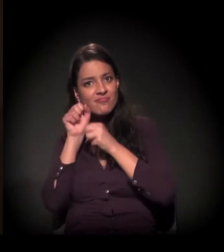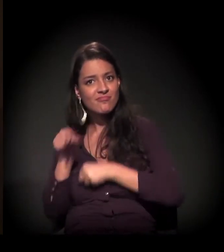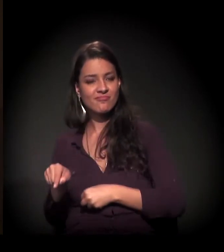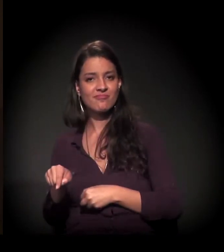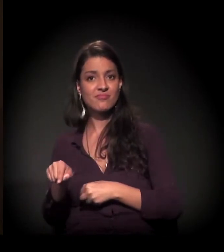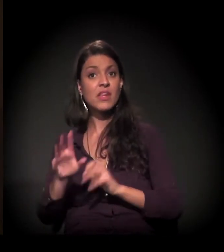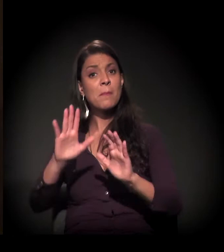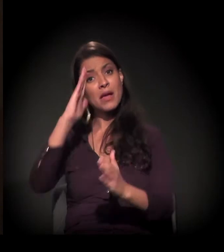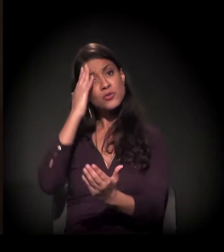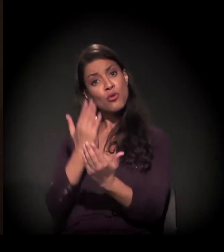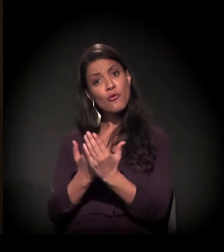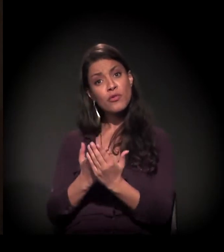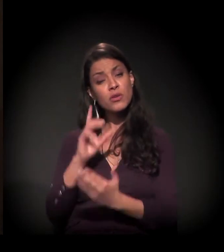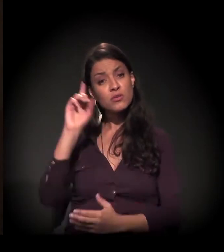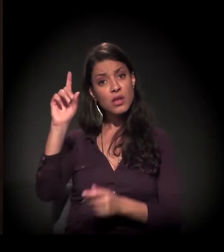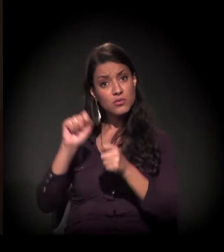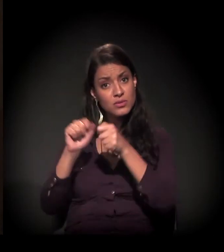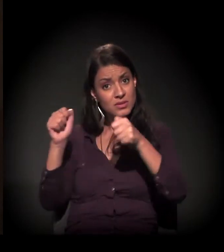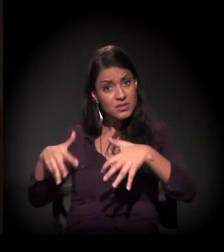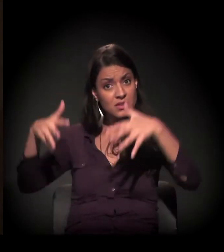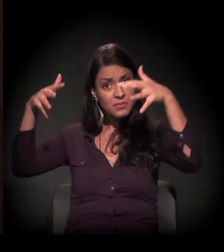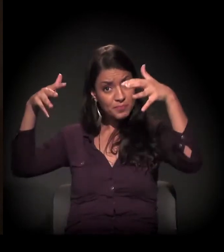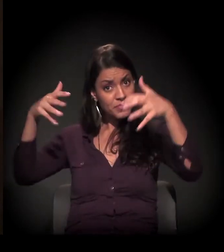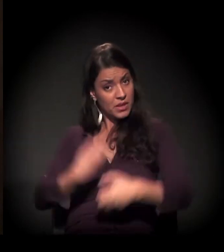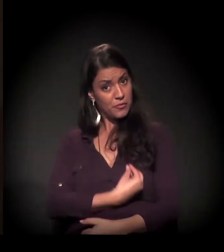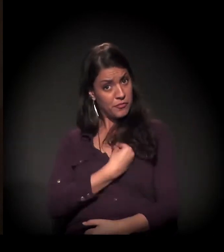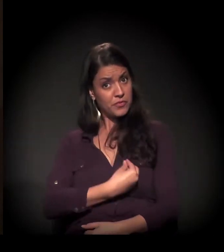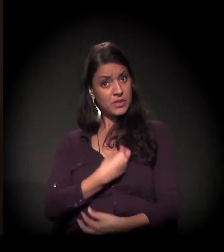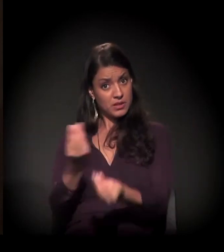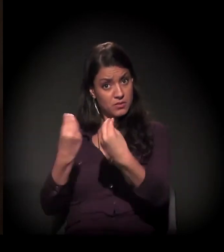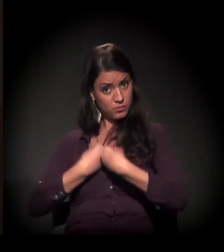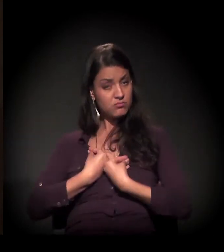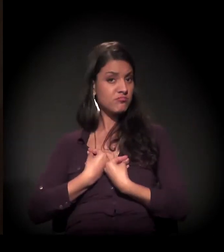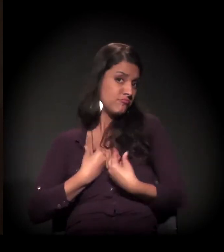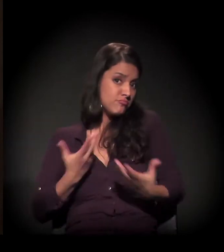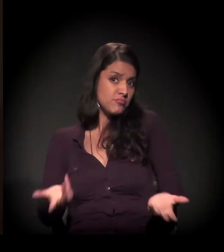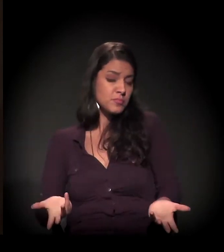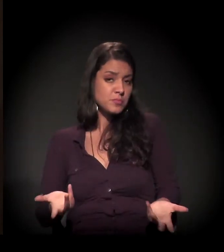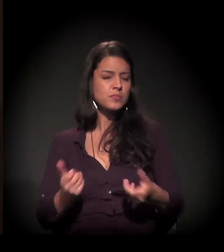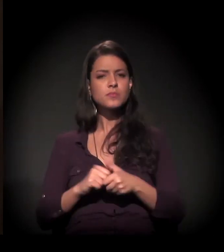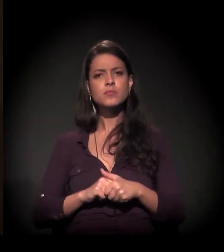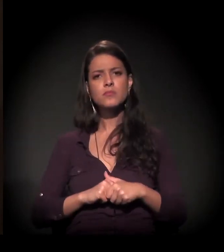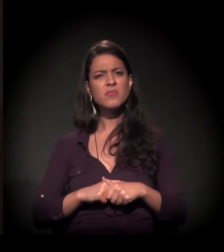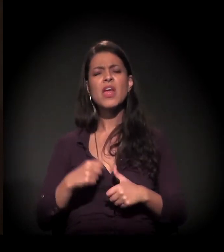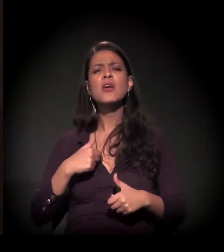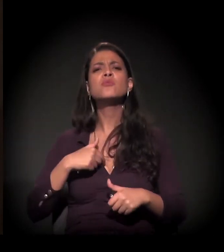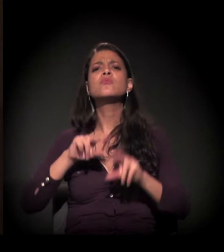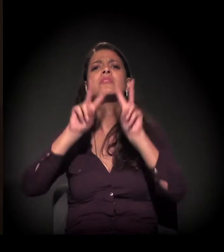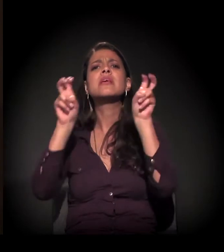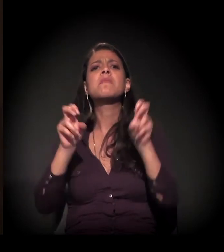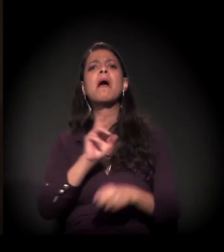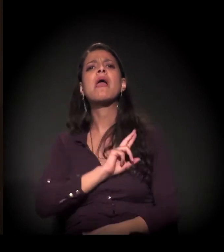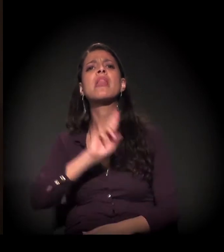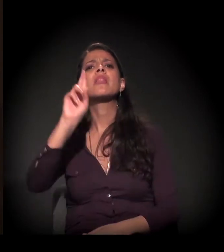naquele que nos deu e que nos dá o presente da vida, Deus. Não estou falando de religião,